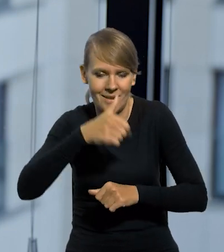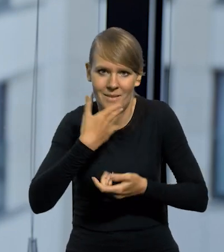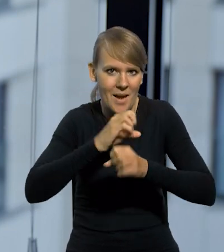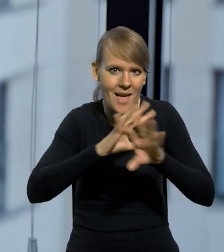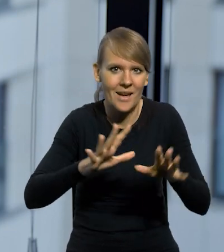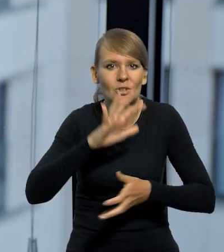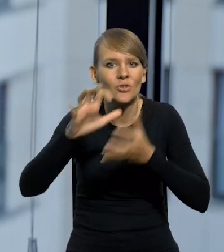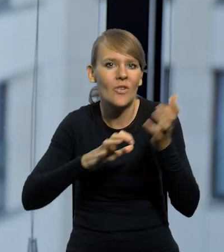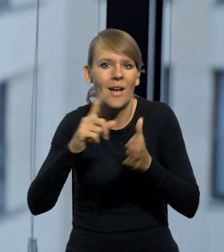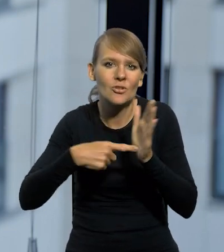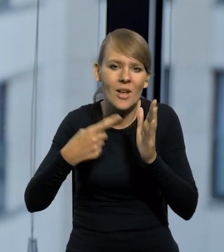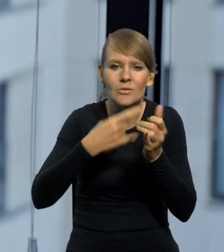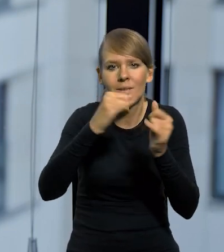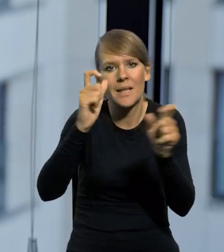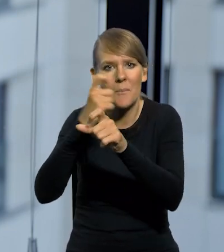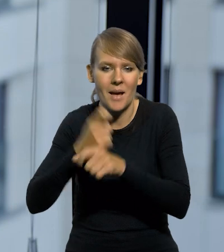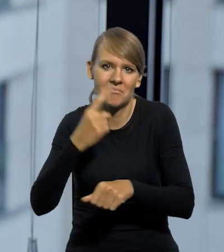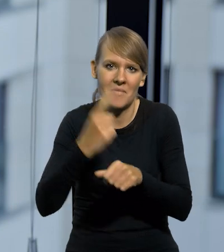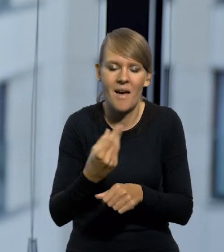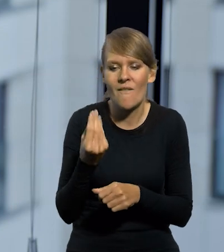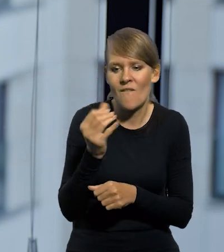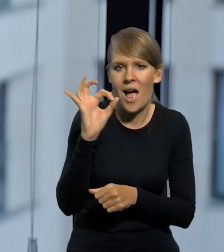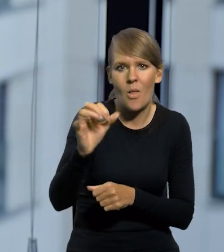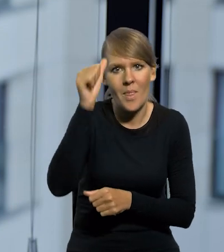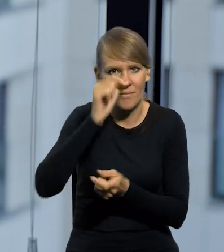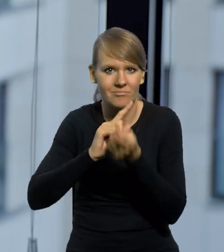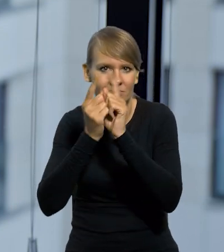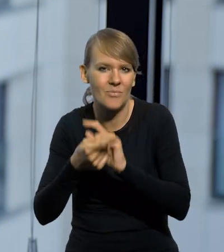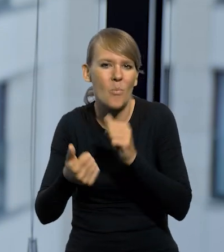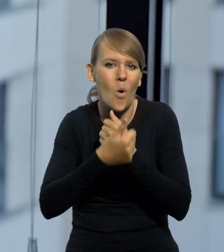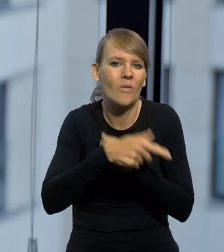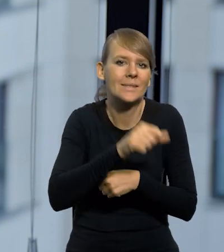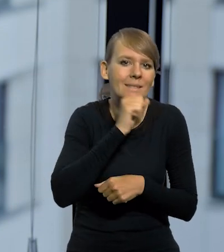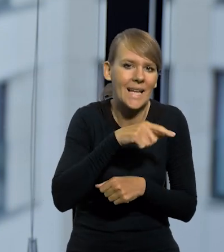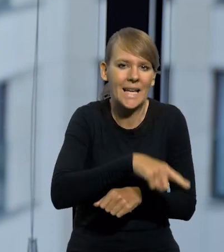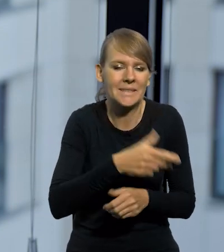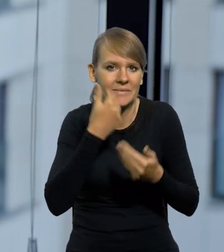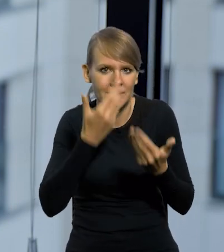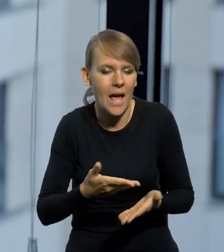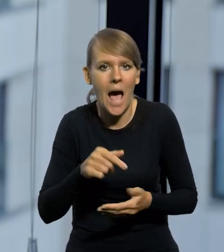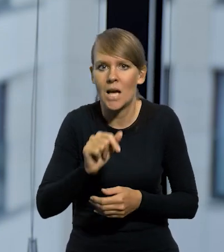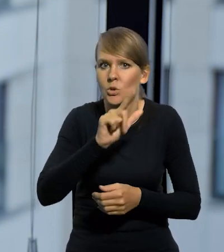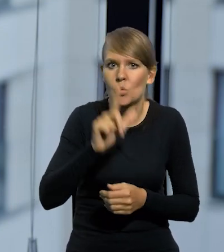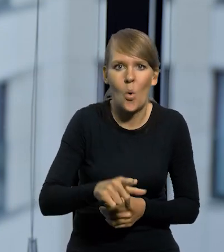Na świecie bardzo często różne kraje zmieniają nazwy swoich walut, bo po prostu te stare są skompromitowane. Złoty się nie skompromitował,